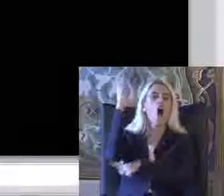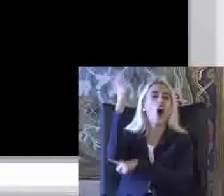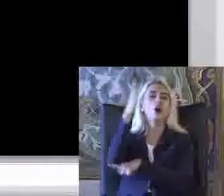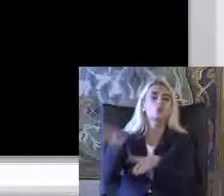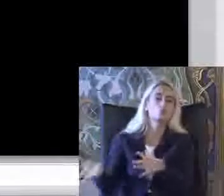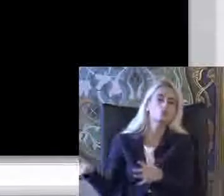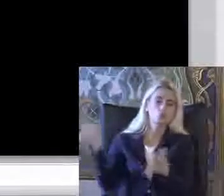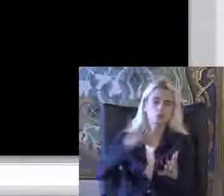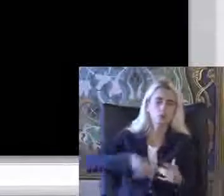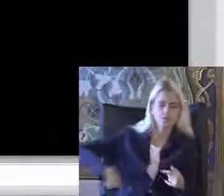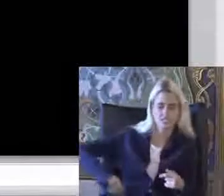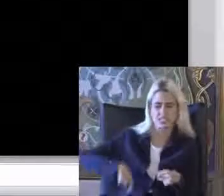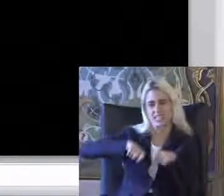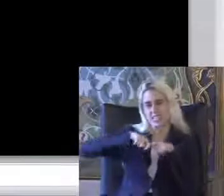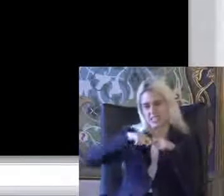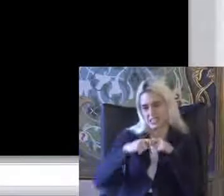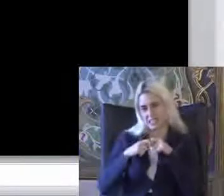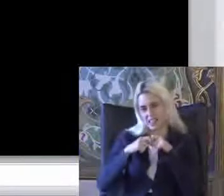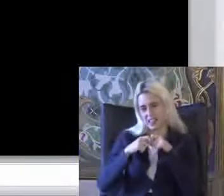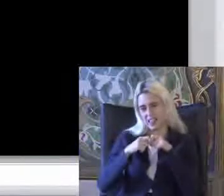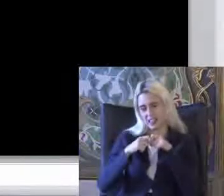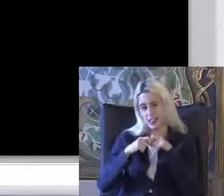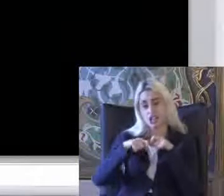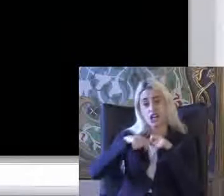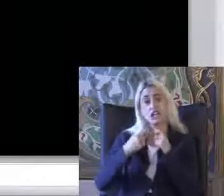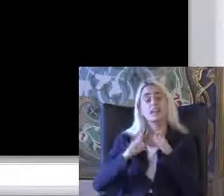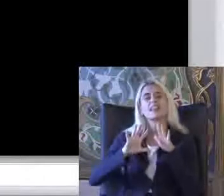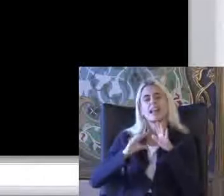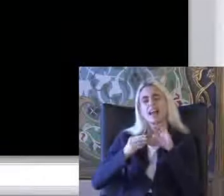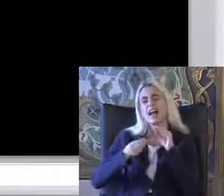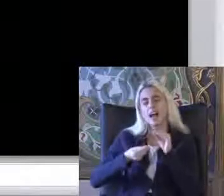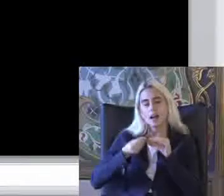Belini incitiyor Ve Yalan mı söylüyorum ben